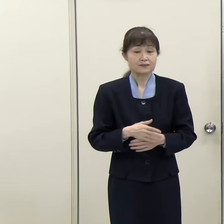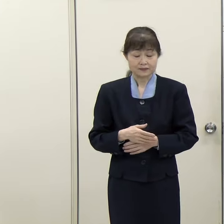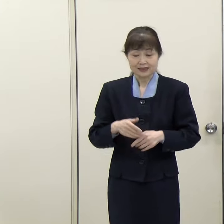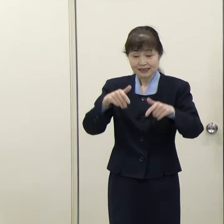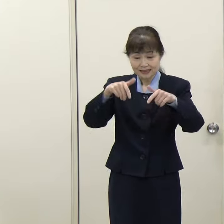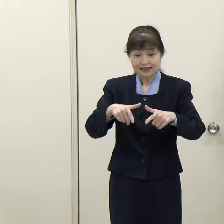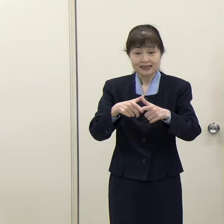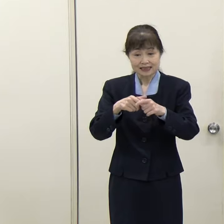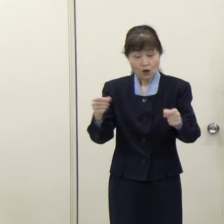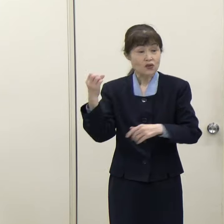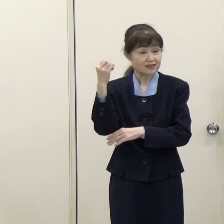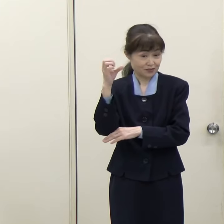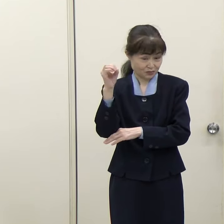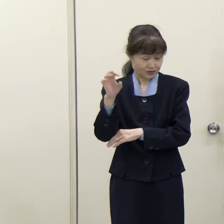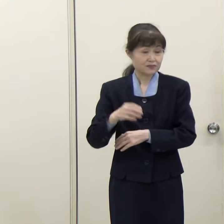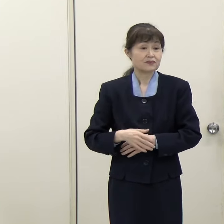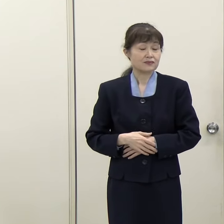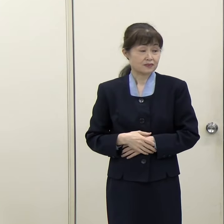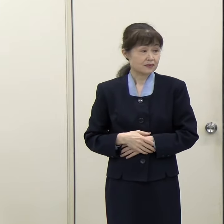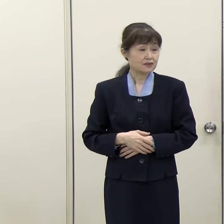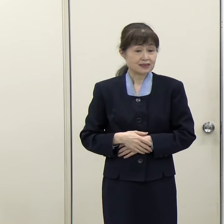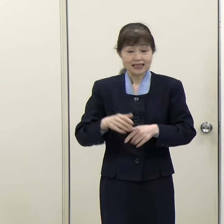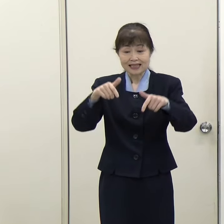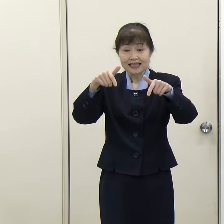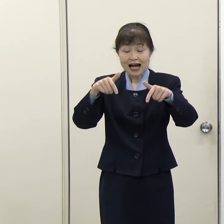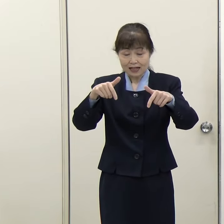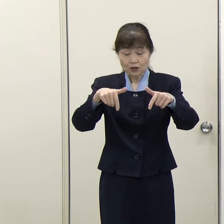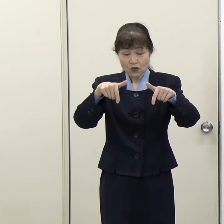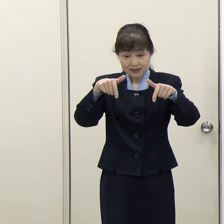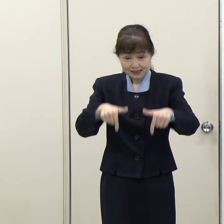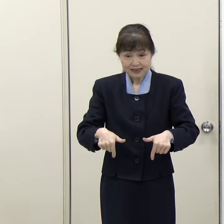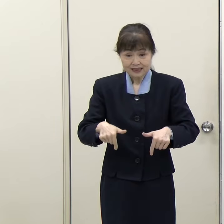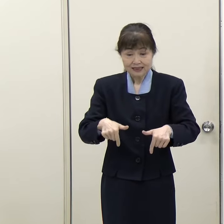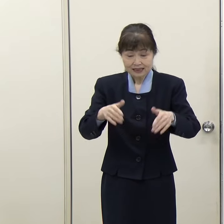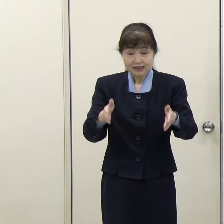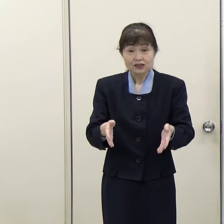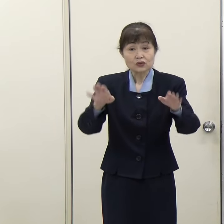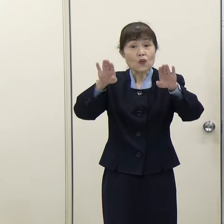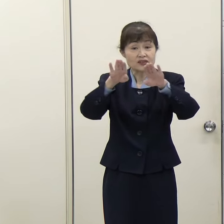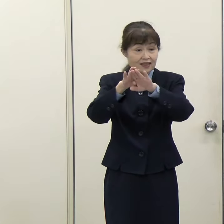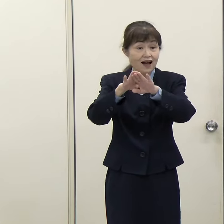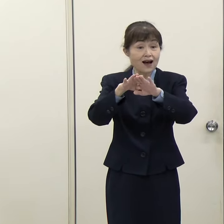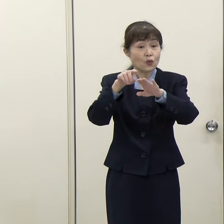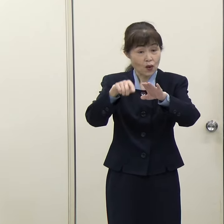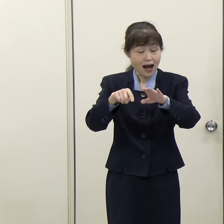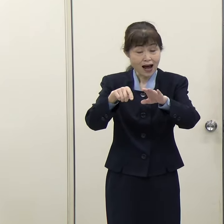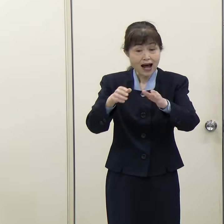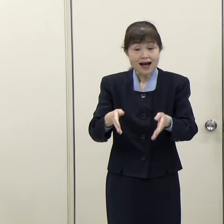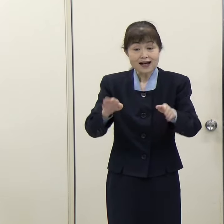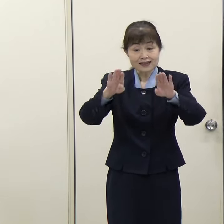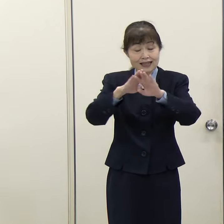（西日本新聞）福岡西総合庁舎は建て替えということでよろしいですか。